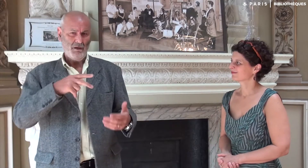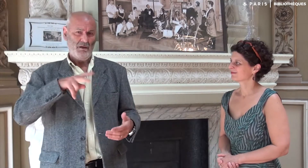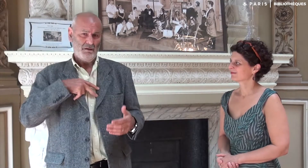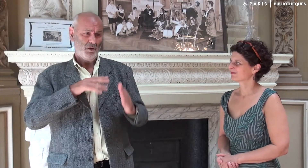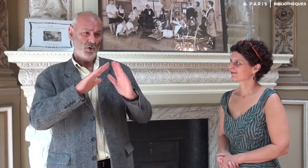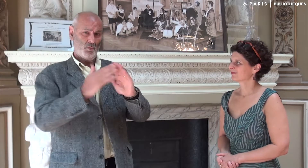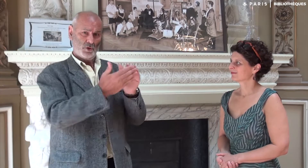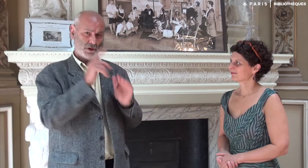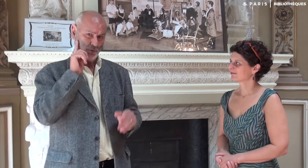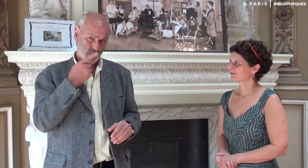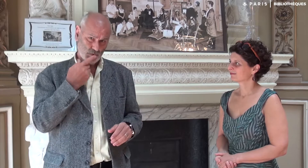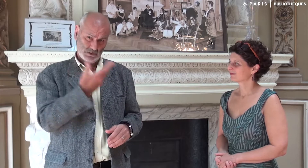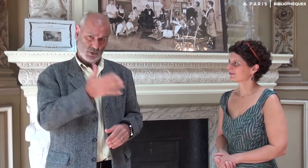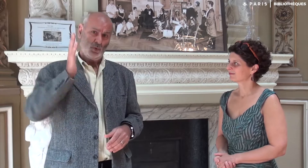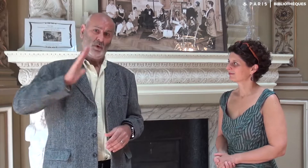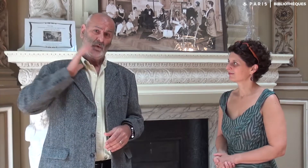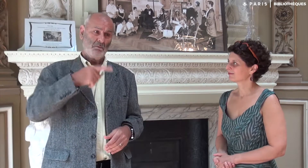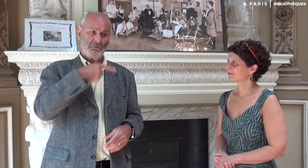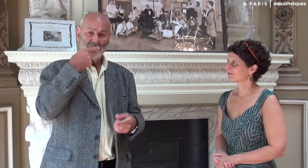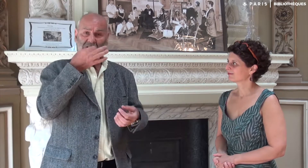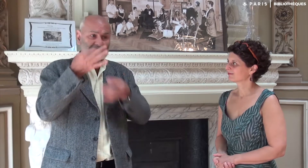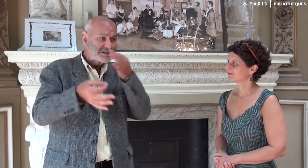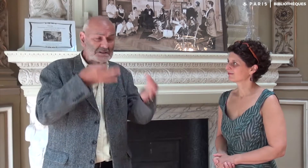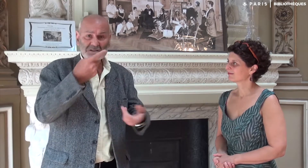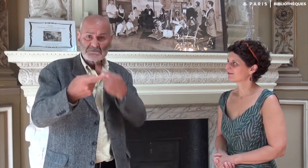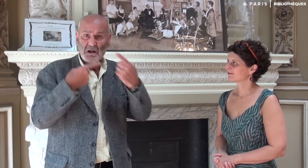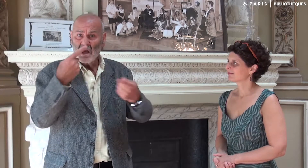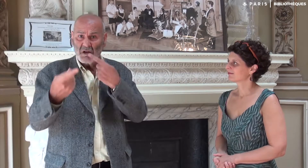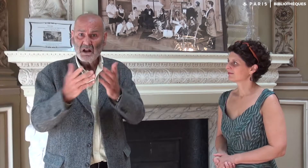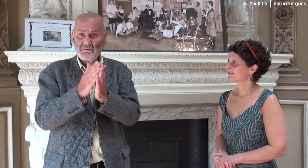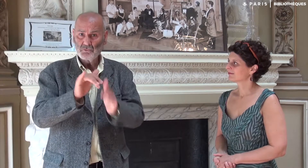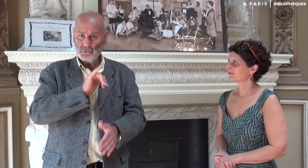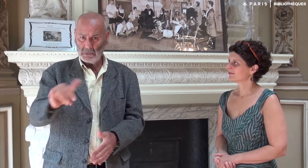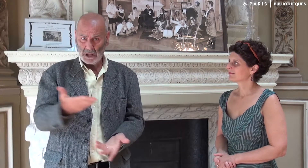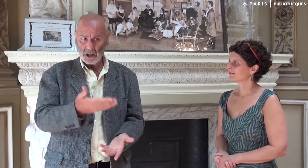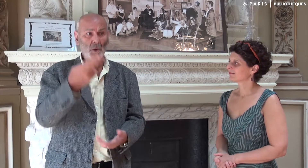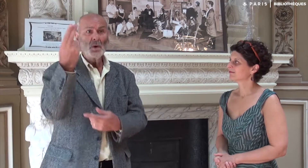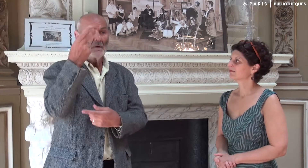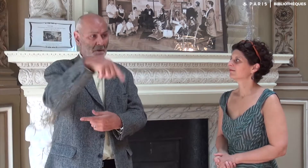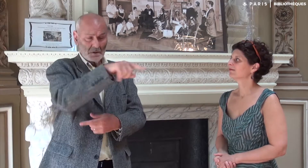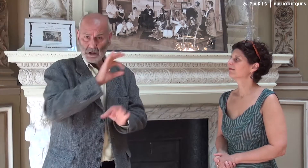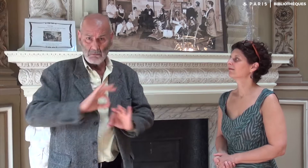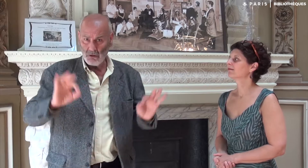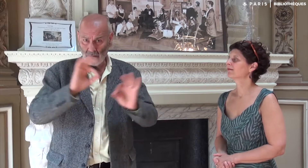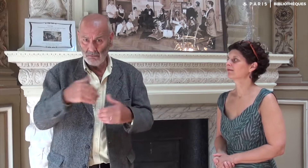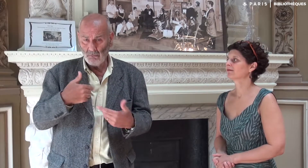Et à l’époque, dans ma communauté sourde, on ne parlait jamais d’écriture de livre ! Et l’université, ça n’existait pas pour eux !